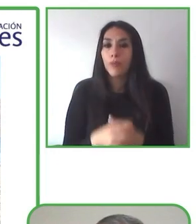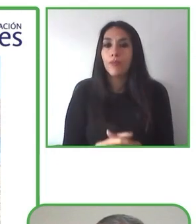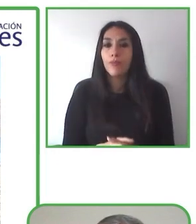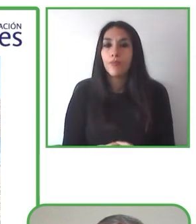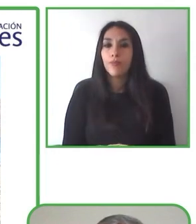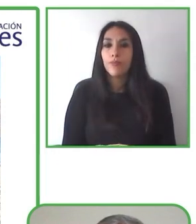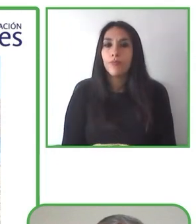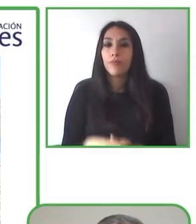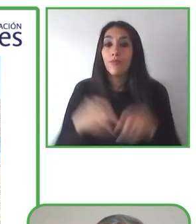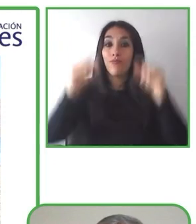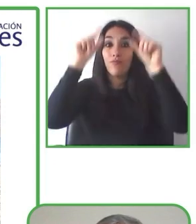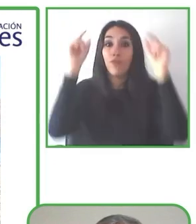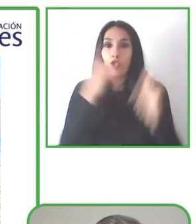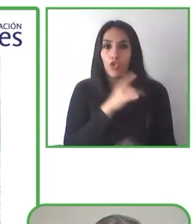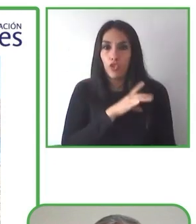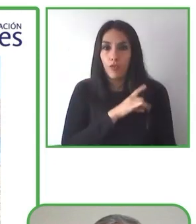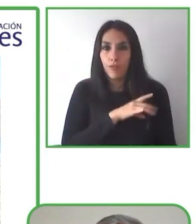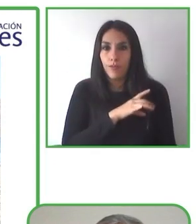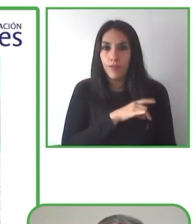discapacidades y proveedores de servicios accesibles.